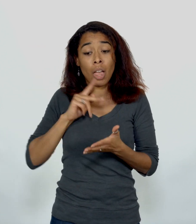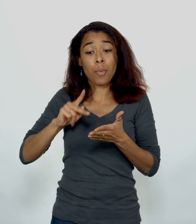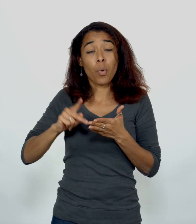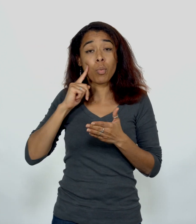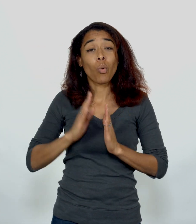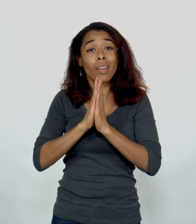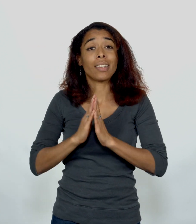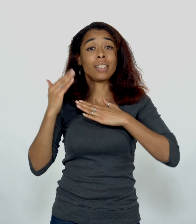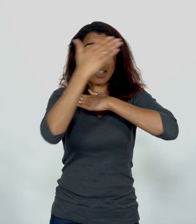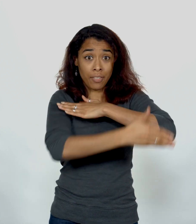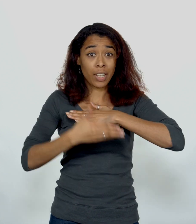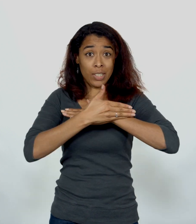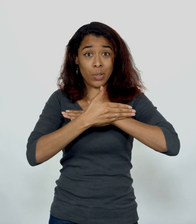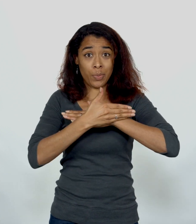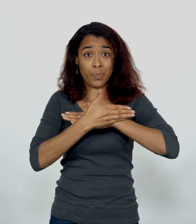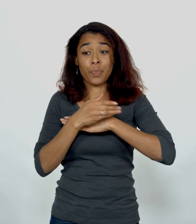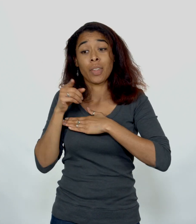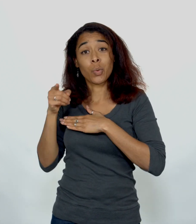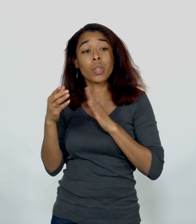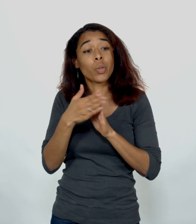Paul Eglise d'Ephèse